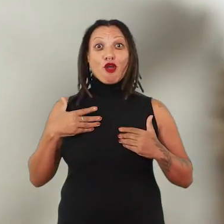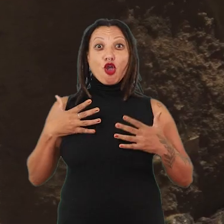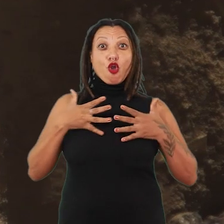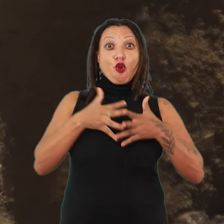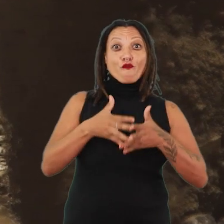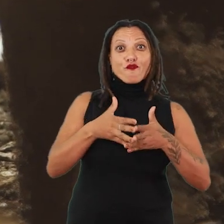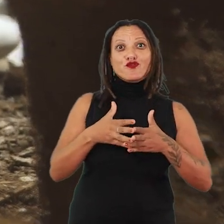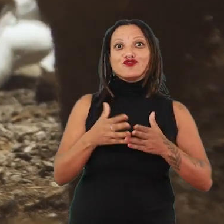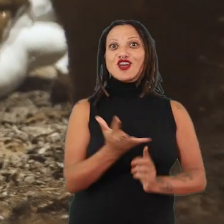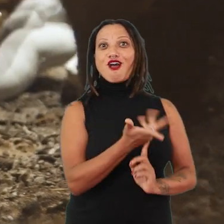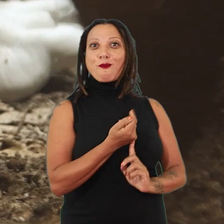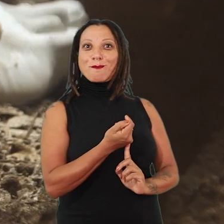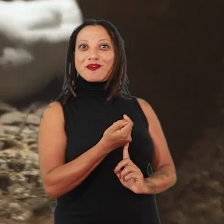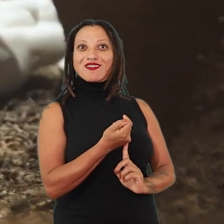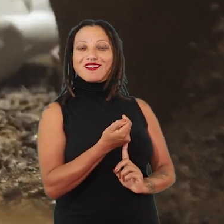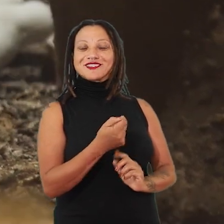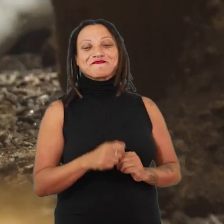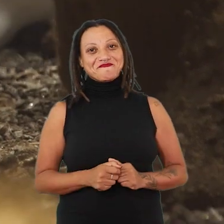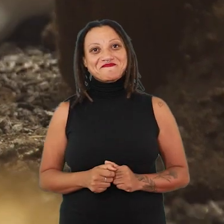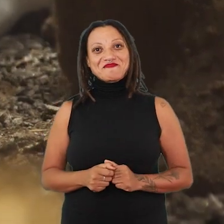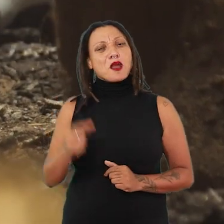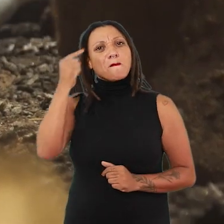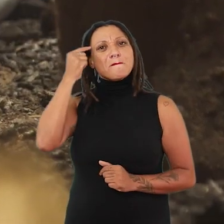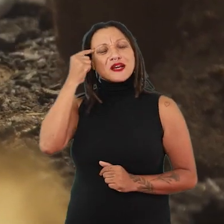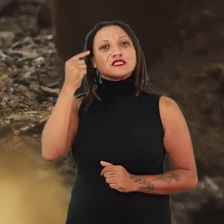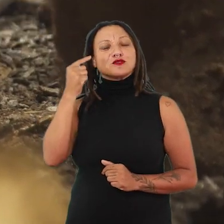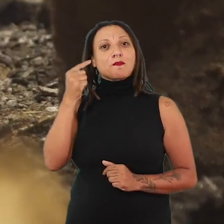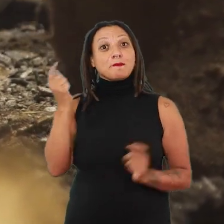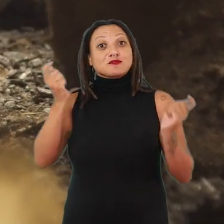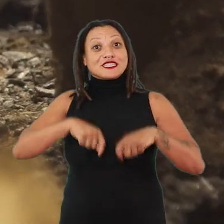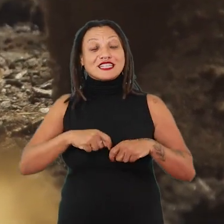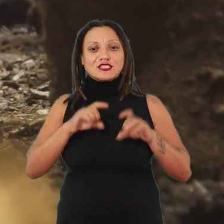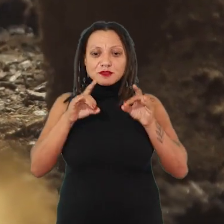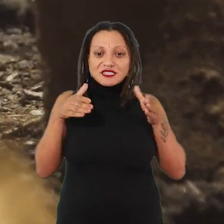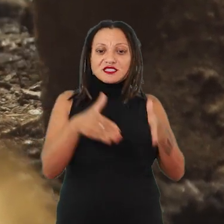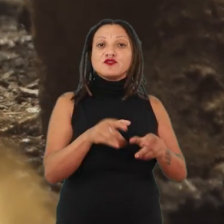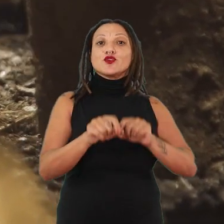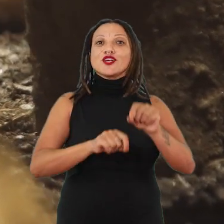Eu penso numa possibilidade bastante específica, que é trabalhar a reperformance.